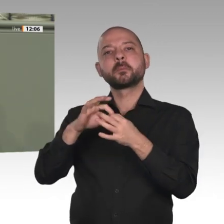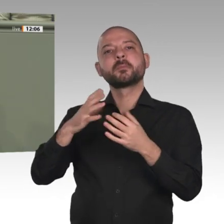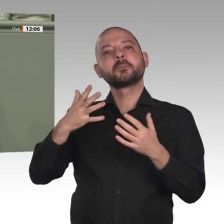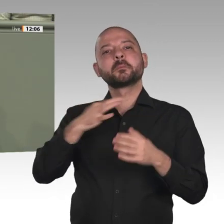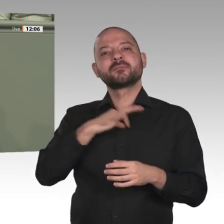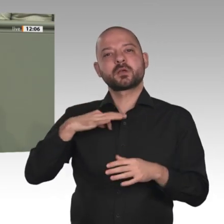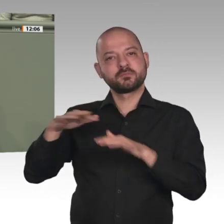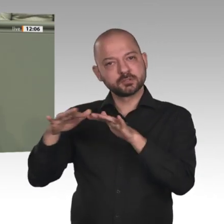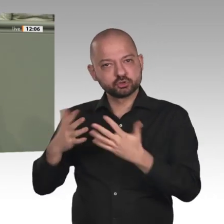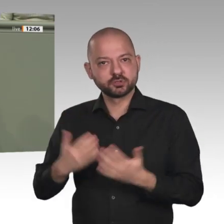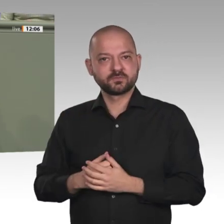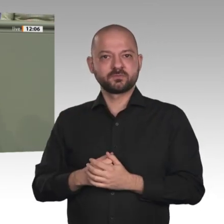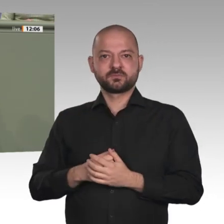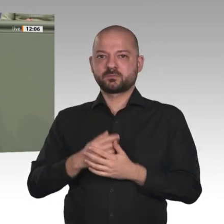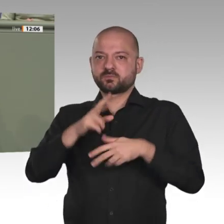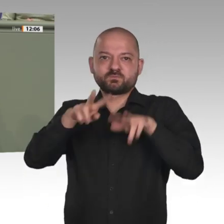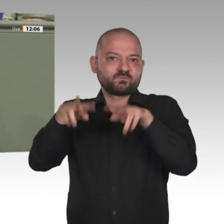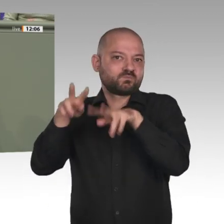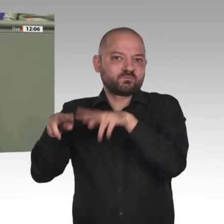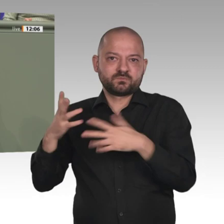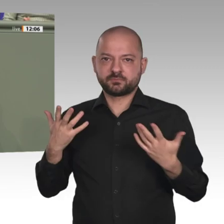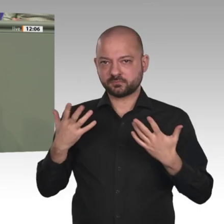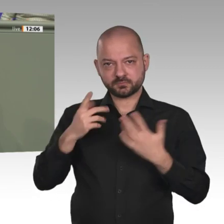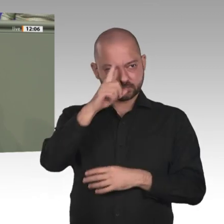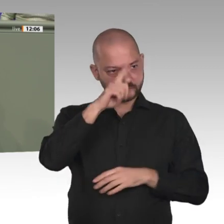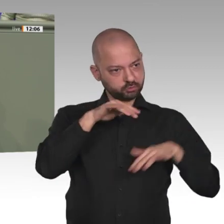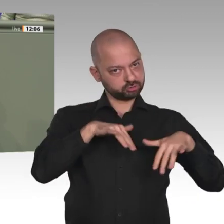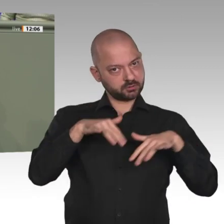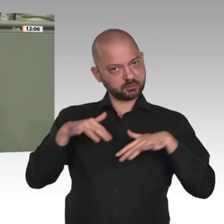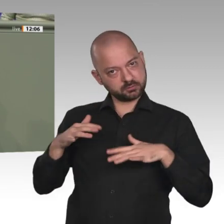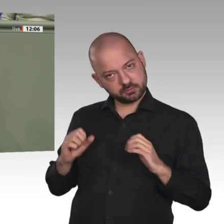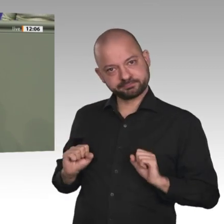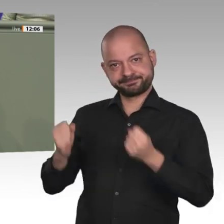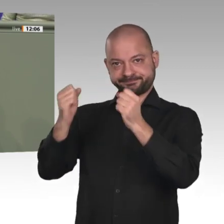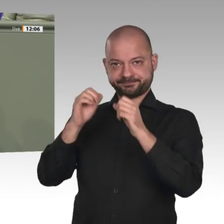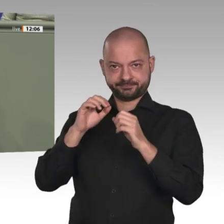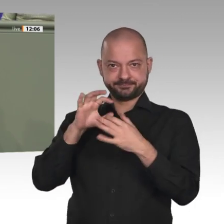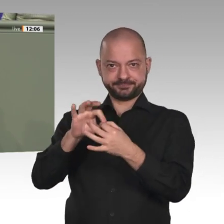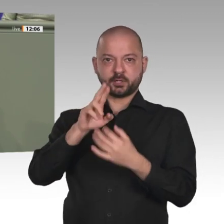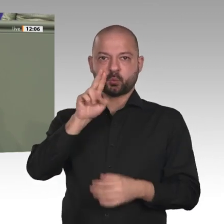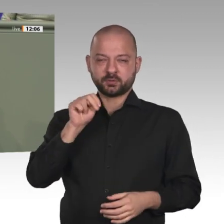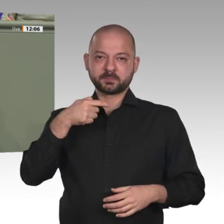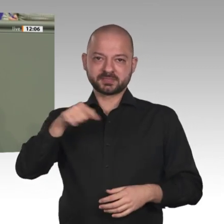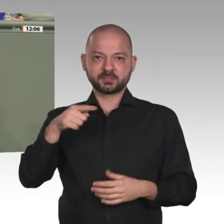bekommen: Der Aufbau einer stabilen Zivilgesellschaft und Demokratie kann nur mit umfassender